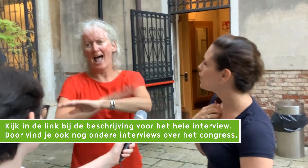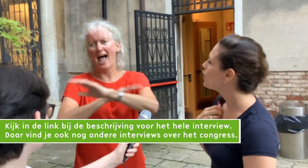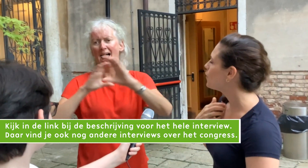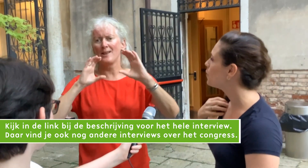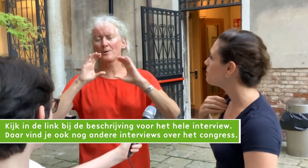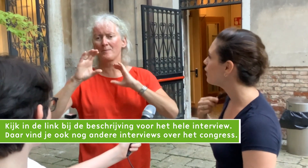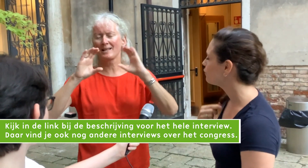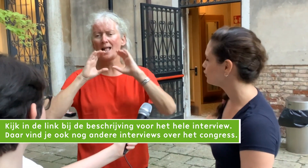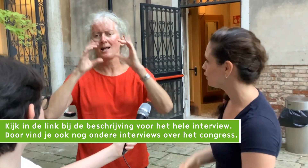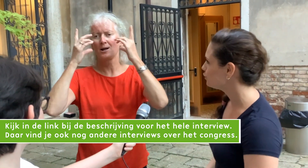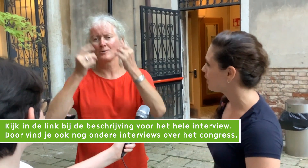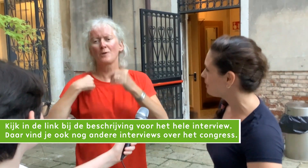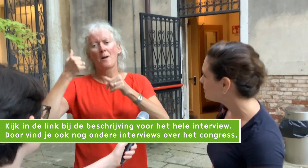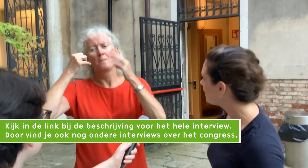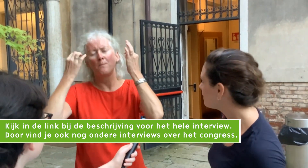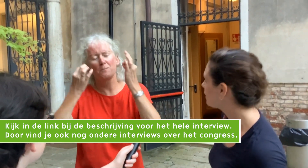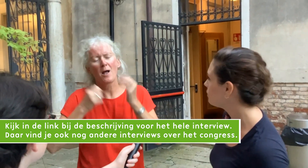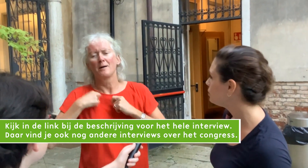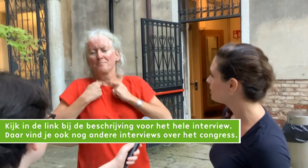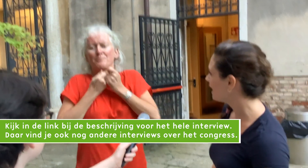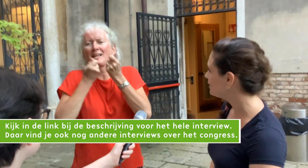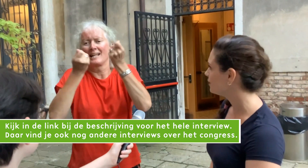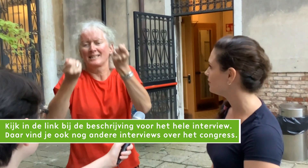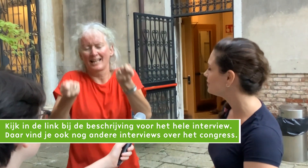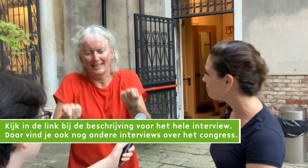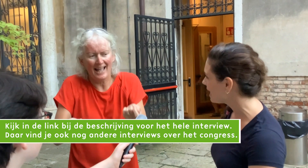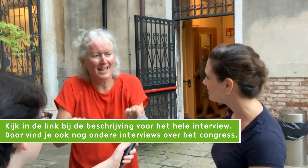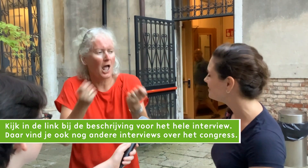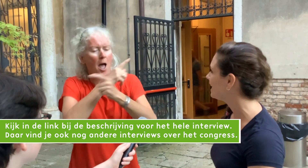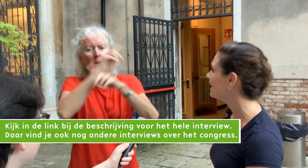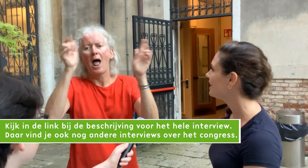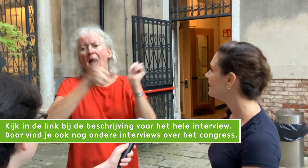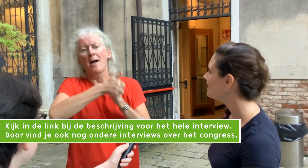om over Social Haptic Communication te presenteren.